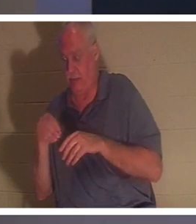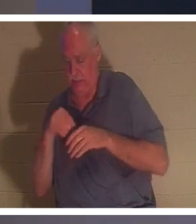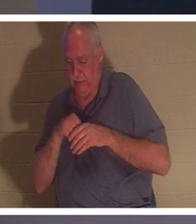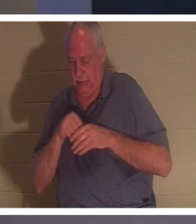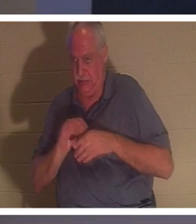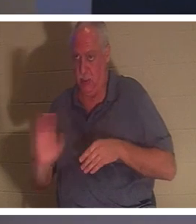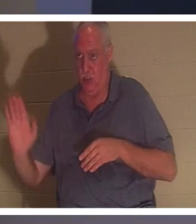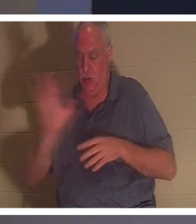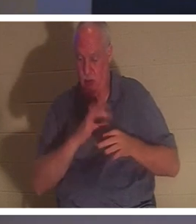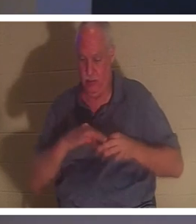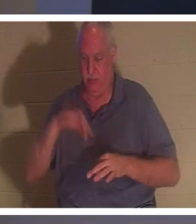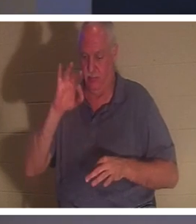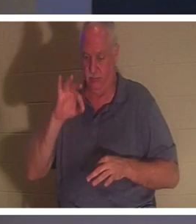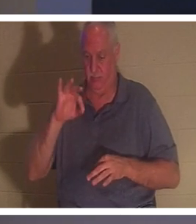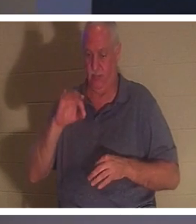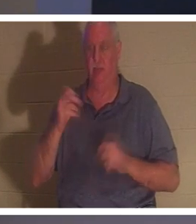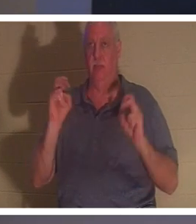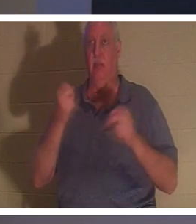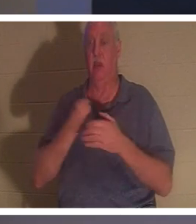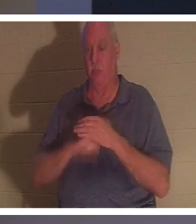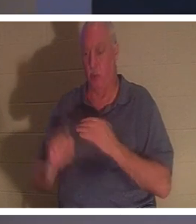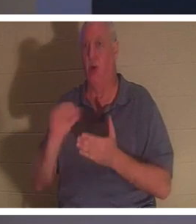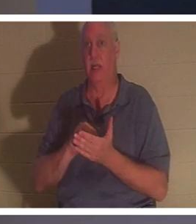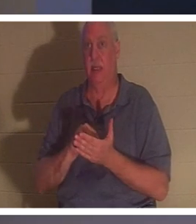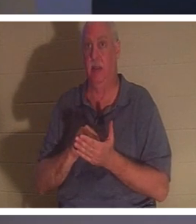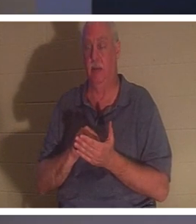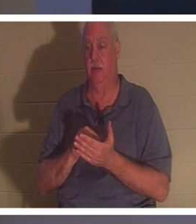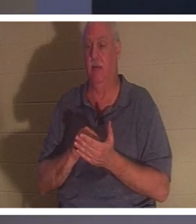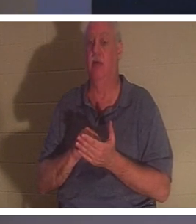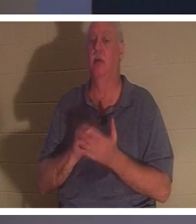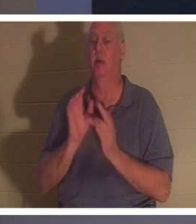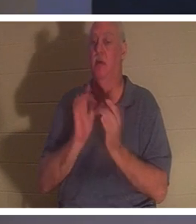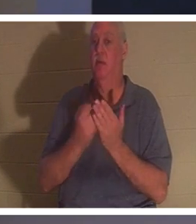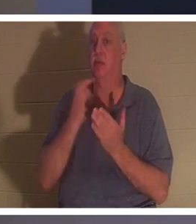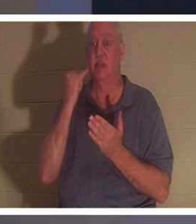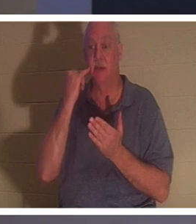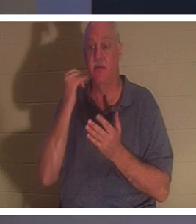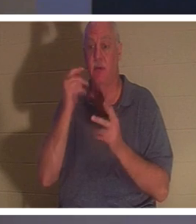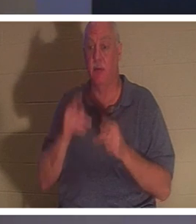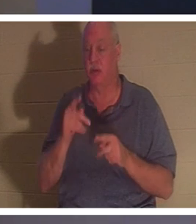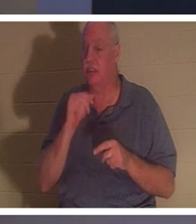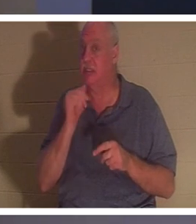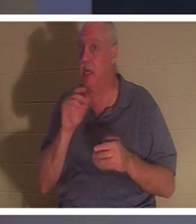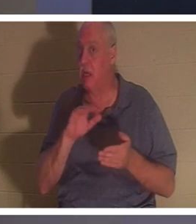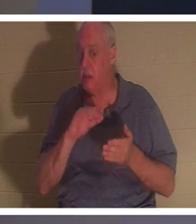你重生了！圣经说：“人若不重生，就不能见神的国。”